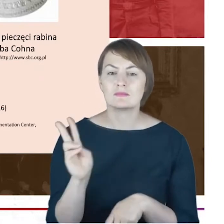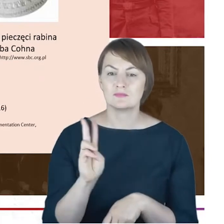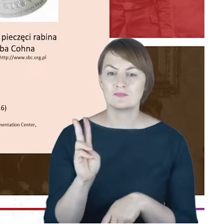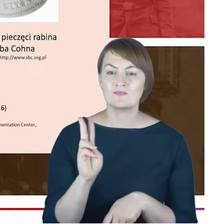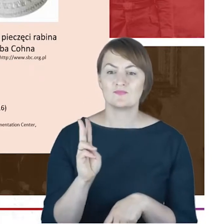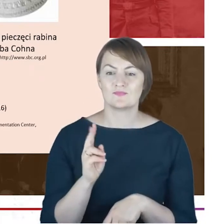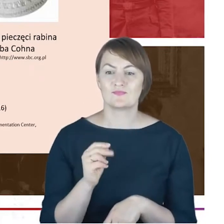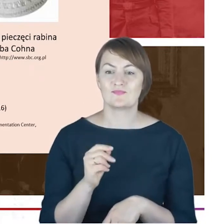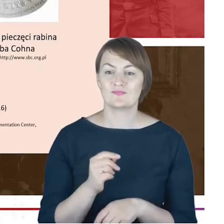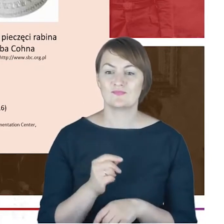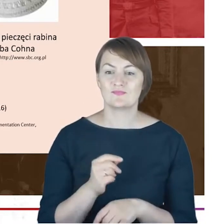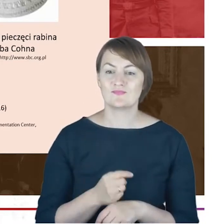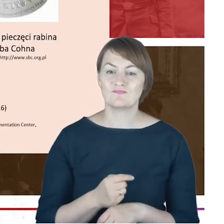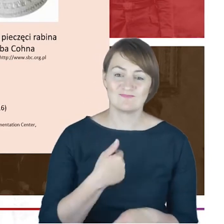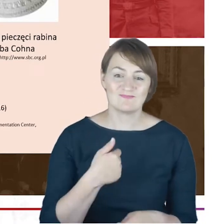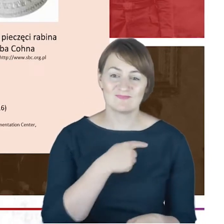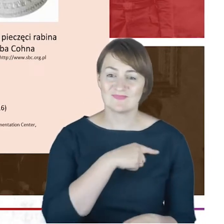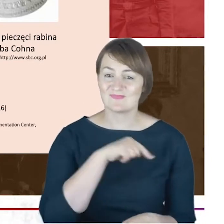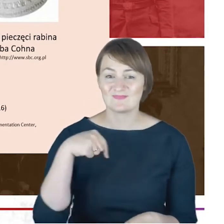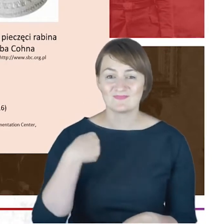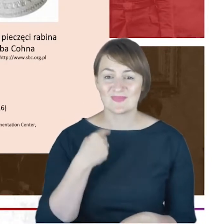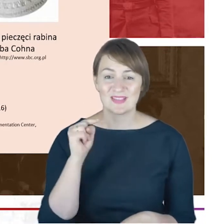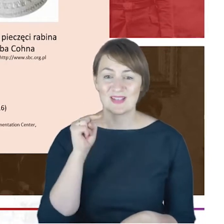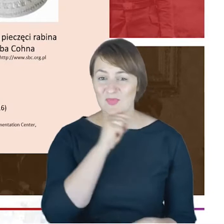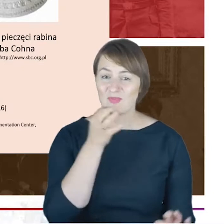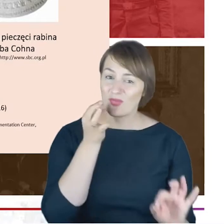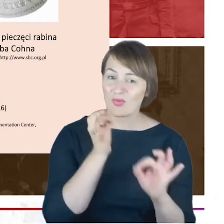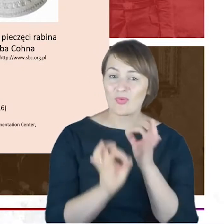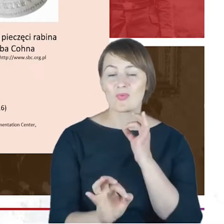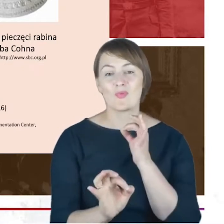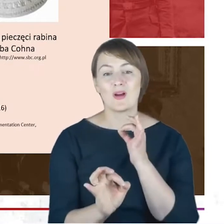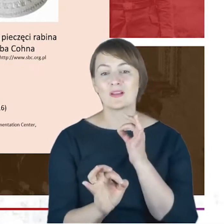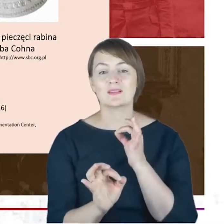jesteśmy w stanie dokładnie zbadać, jaki dyplom wisi tutaj.